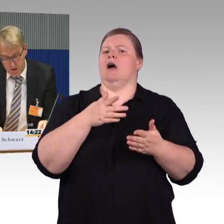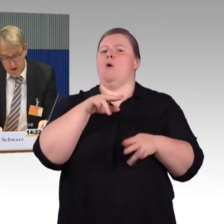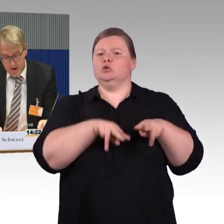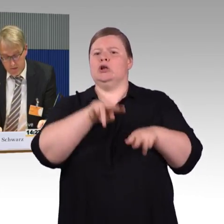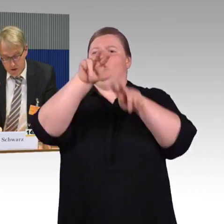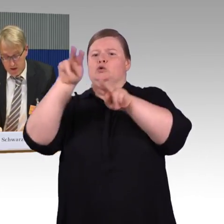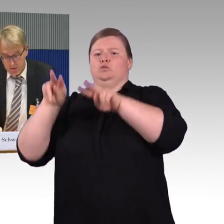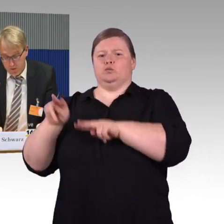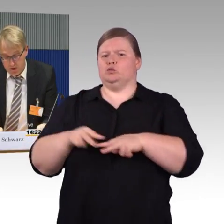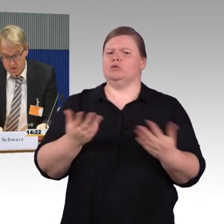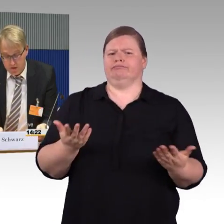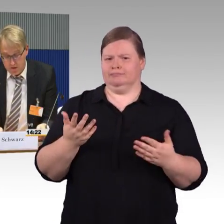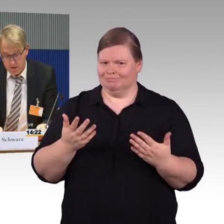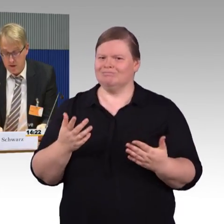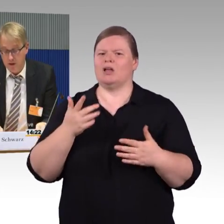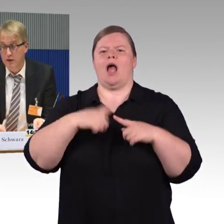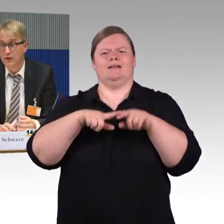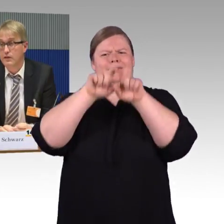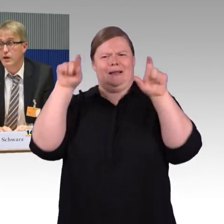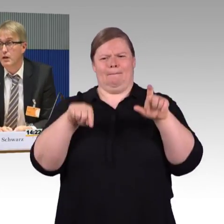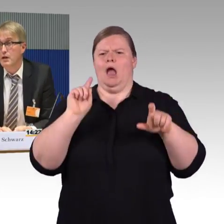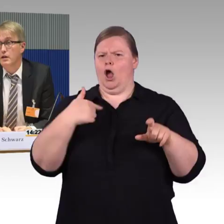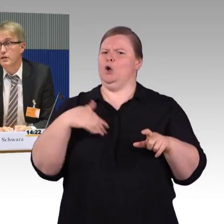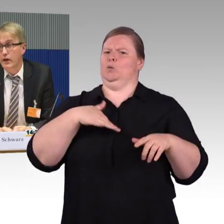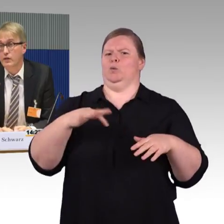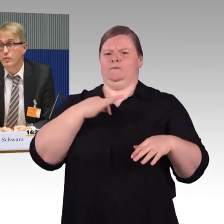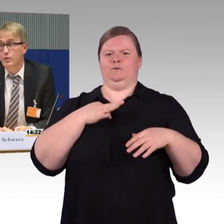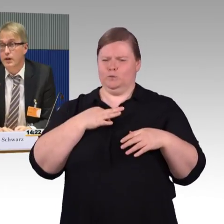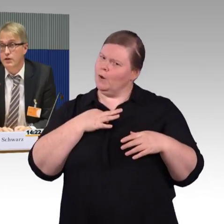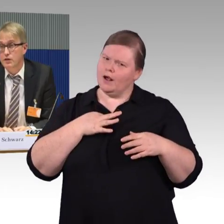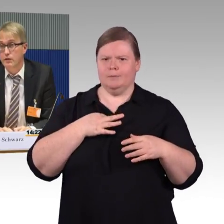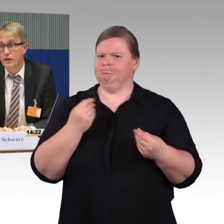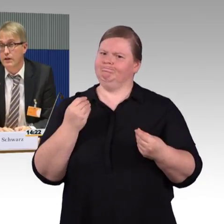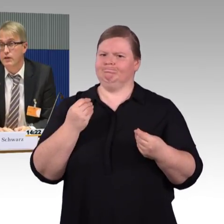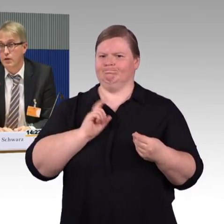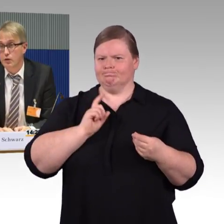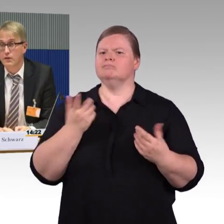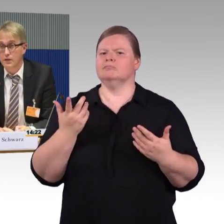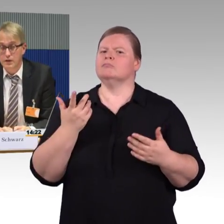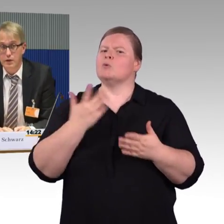Wir stellen aber fest, dass die fahrzeuggebundene Einstiegshilfe gar nicht genutzt wird